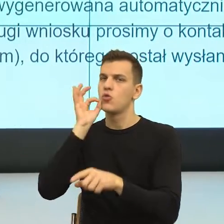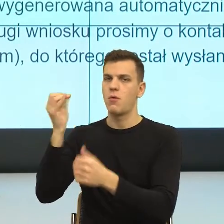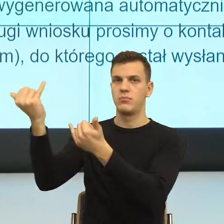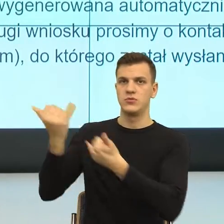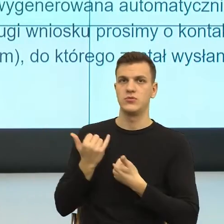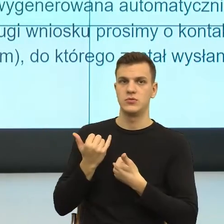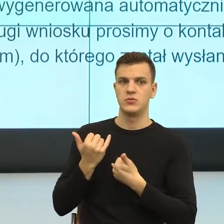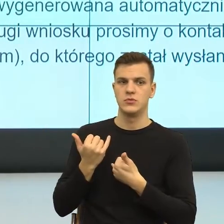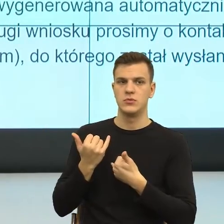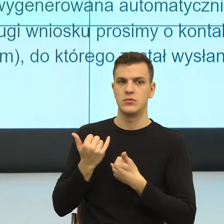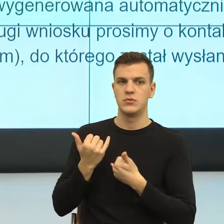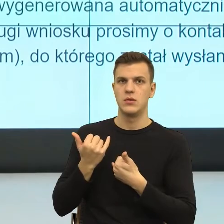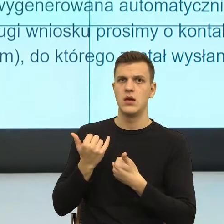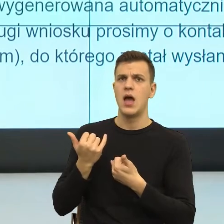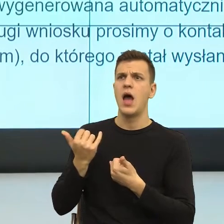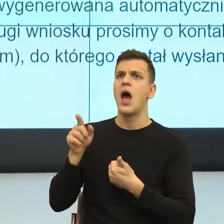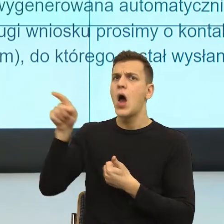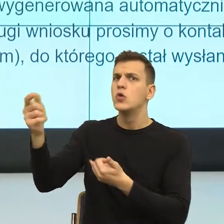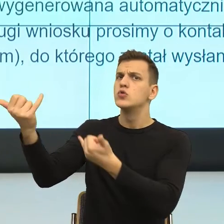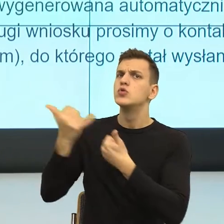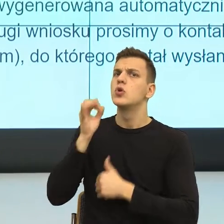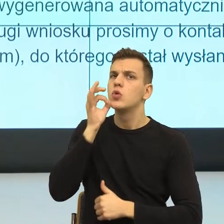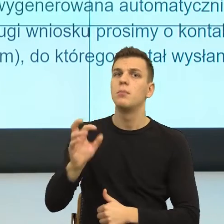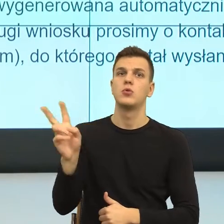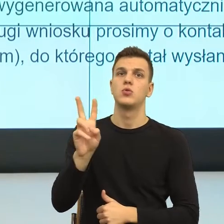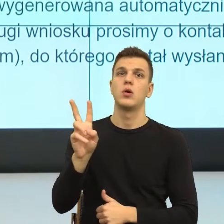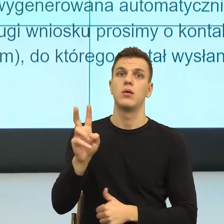Po pierwsze ktoś, kogo ja mogę zobaczyć na scenie zdarzeń.